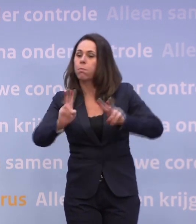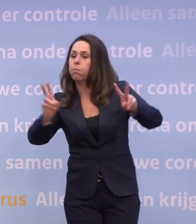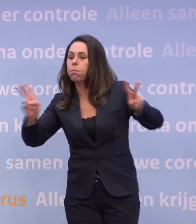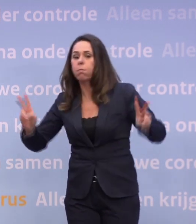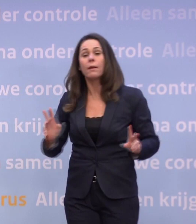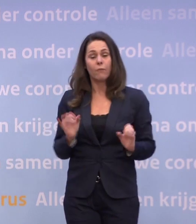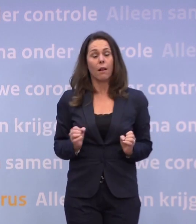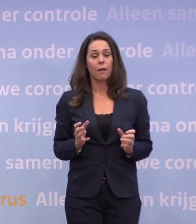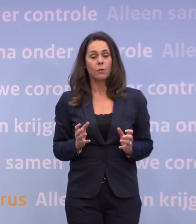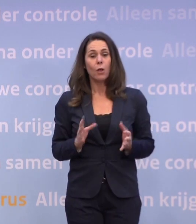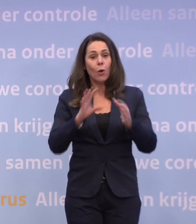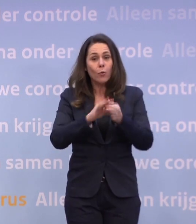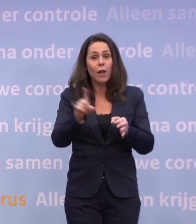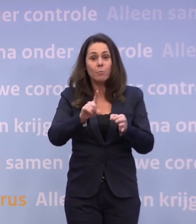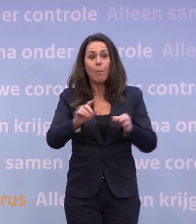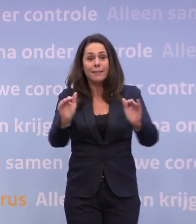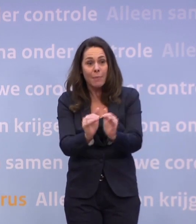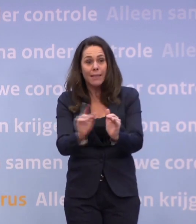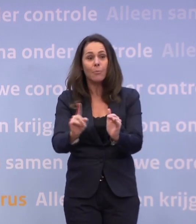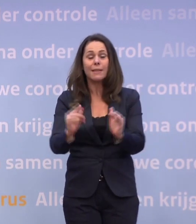Als je de contactmomenten vermindert, dan springt het minder snel over.